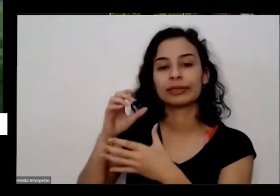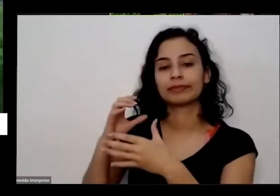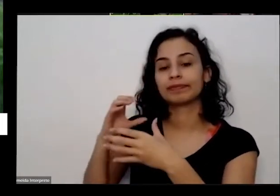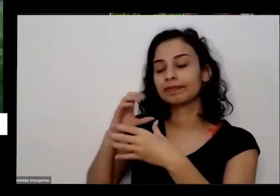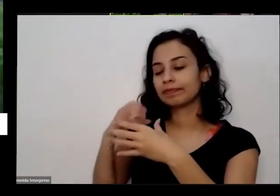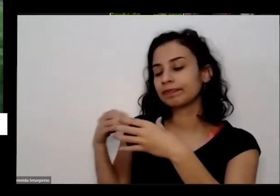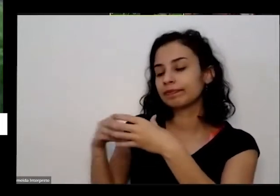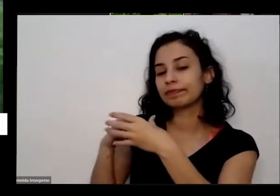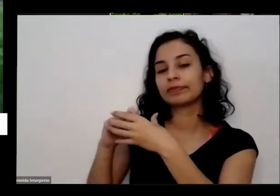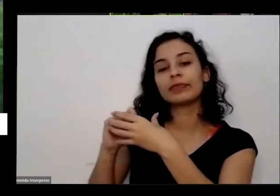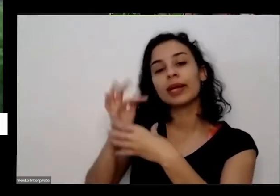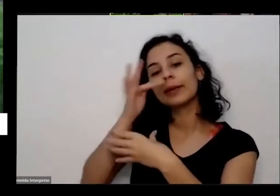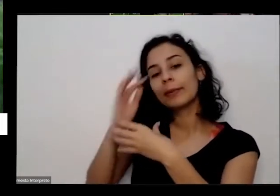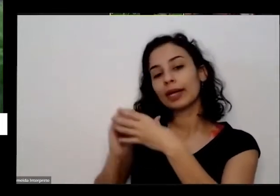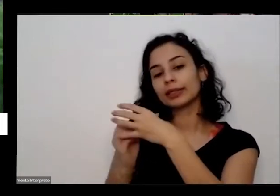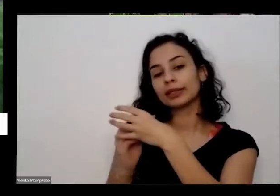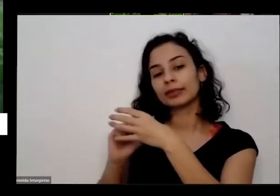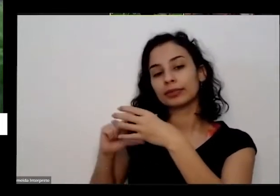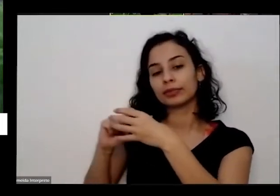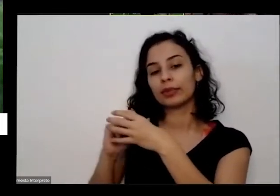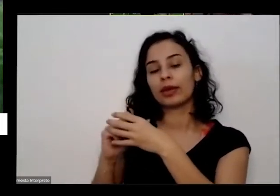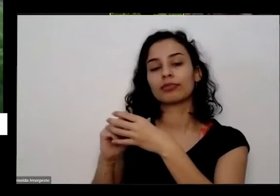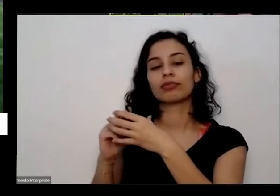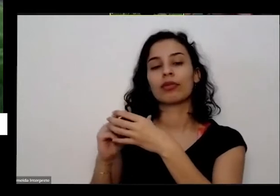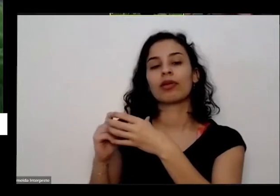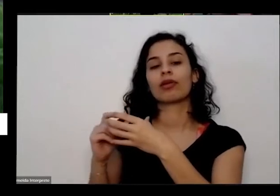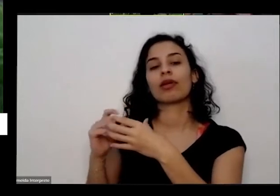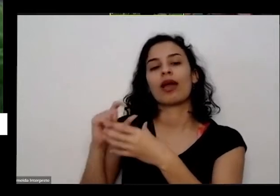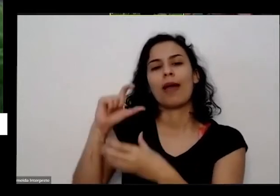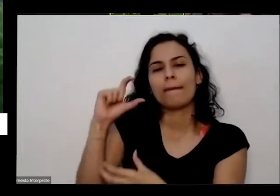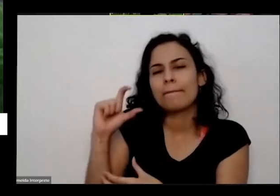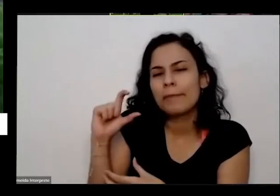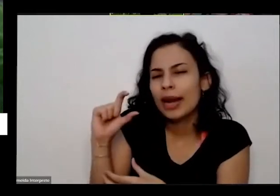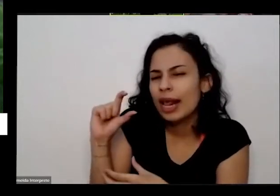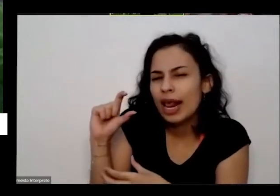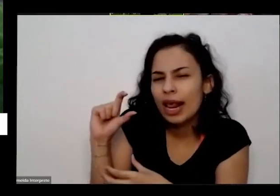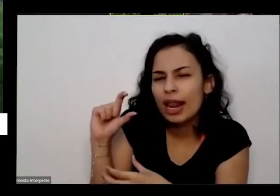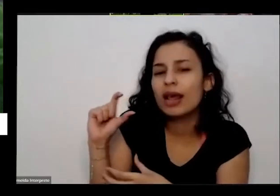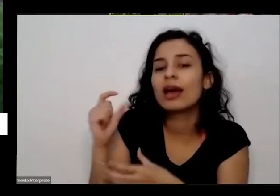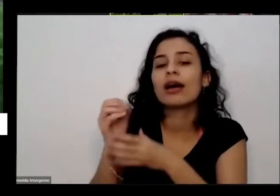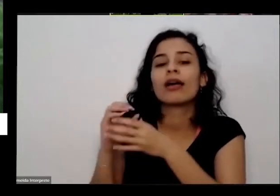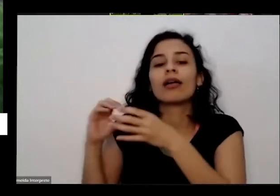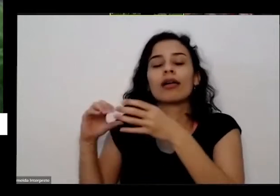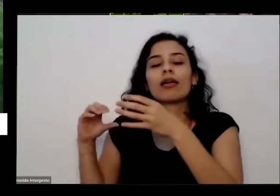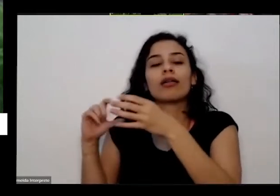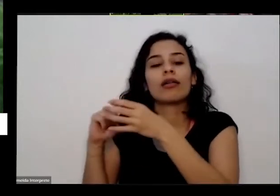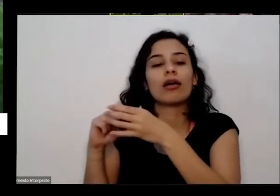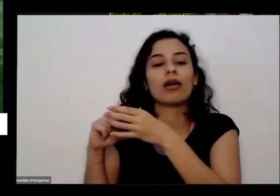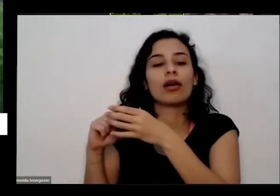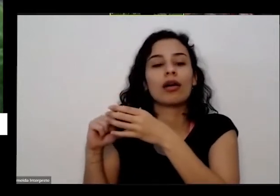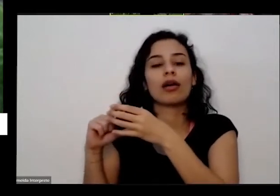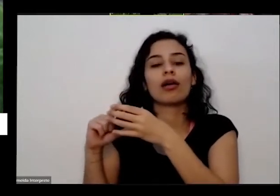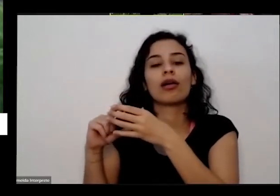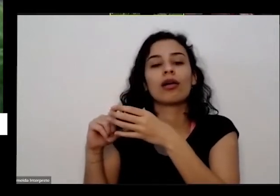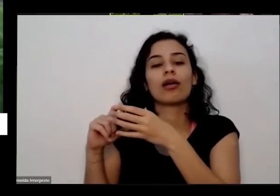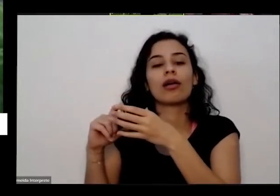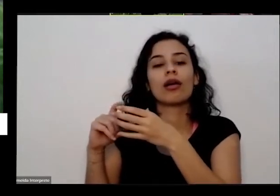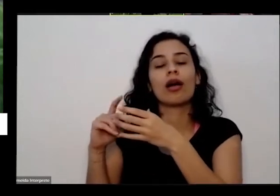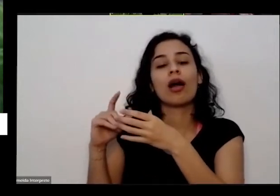uma Mudinha de couve e tava desse tamanho dessa de alface lisa aqui né arrumei e agora ela já